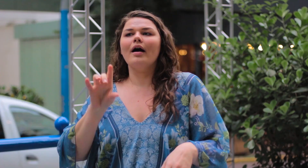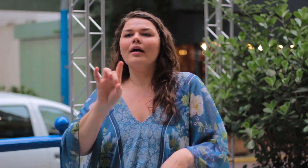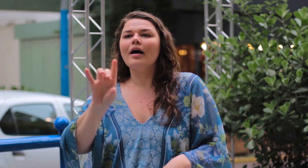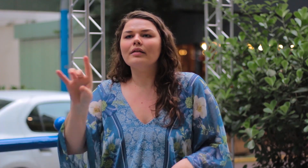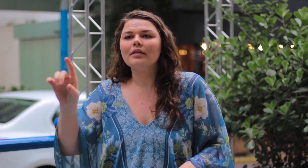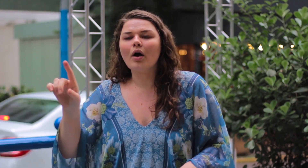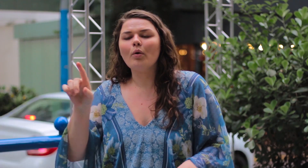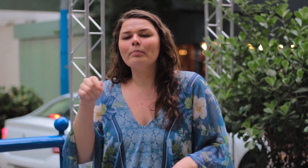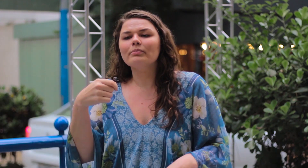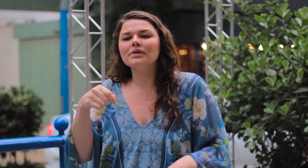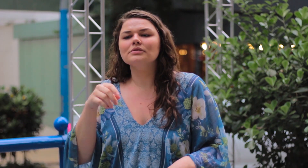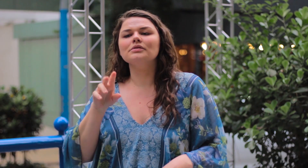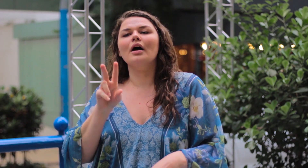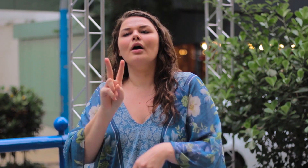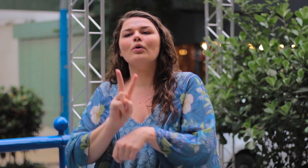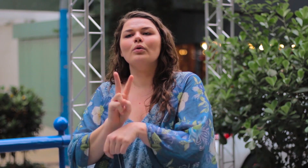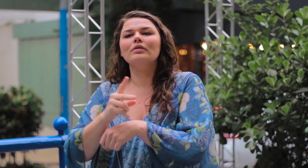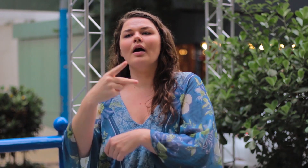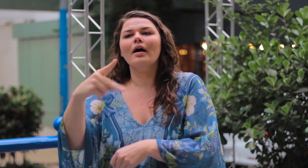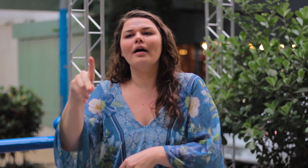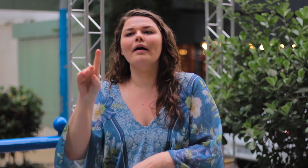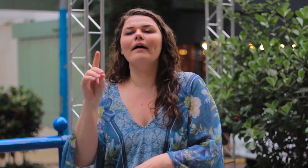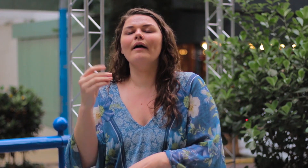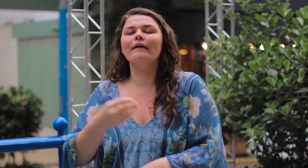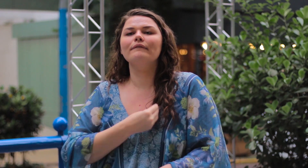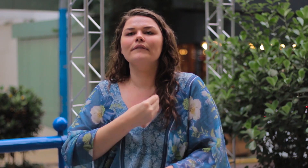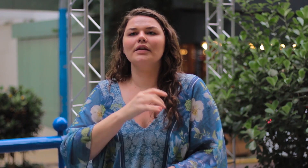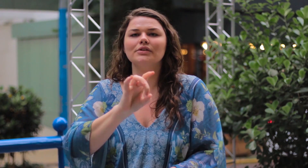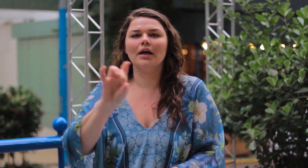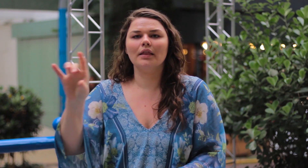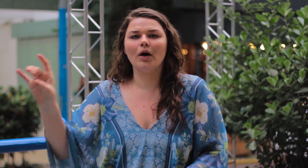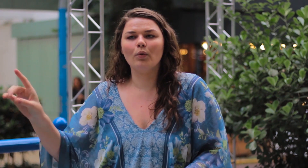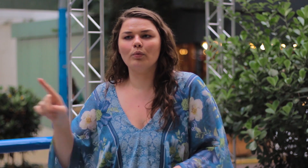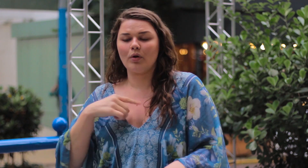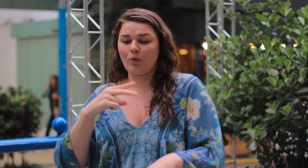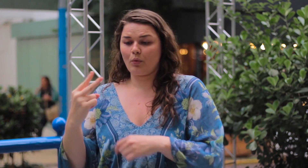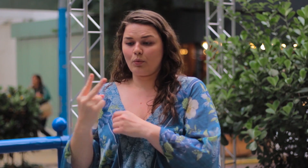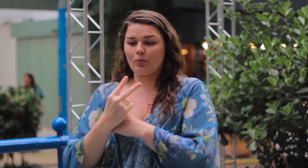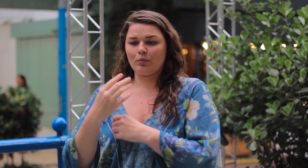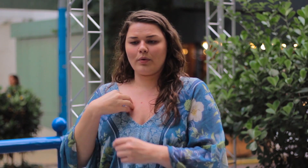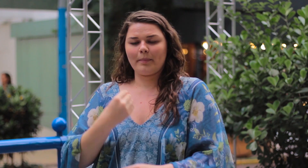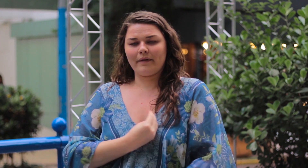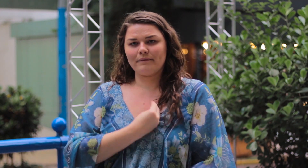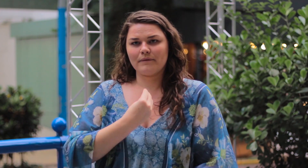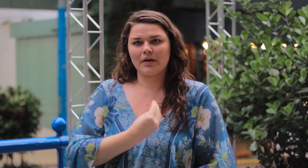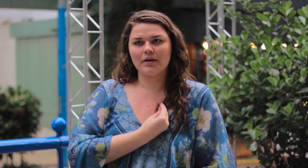As pessoas precisam cuidar de próprias suas vidas! Que eu cuido da minha.